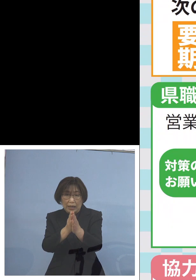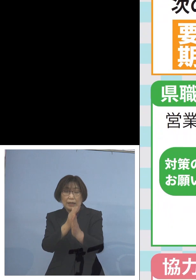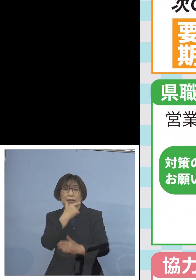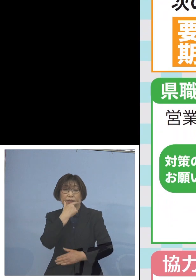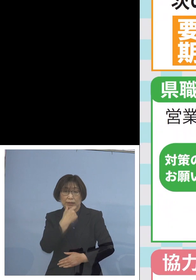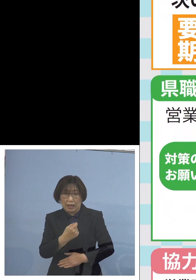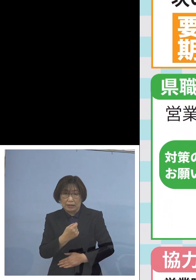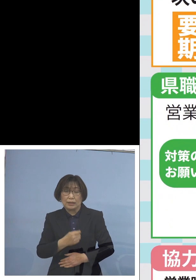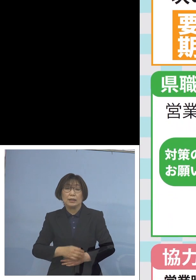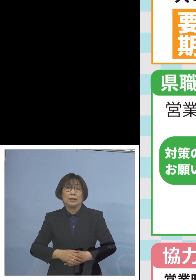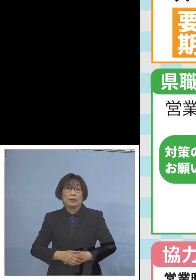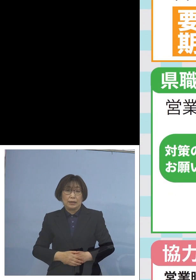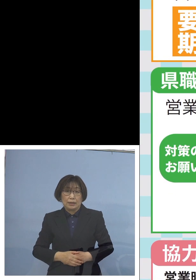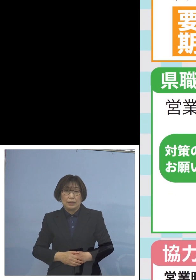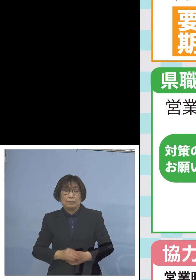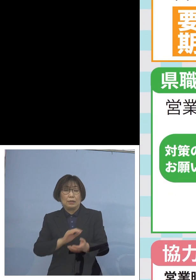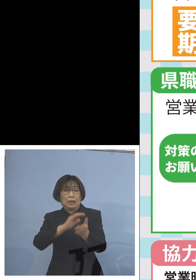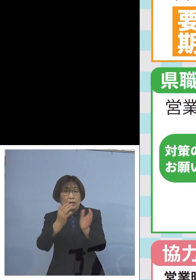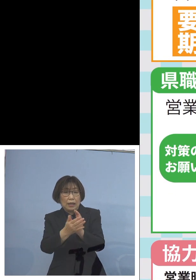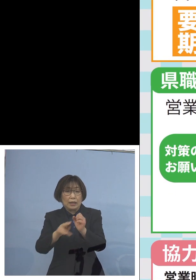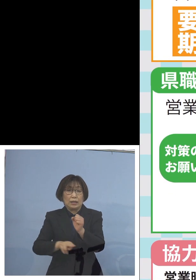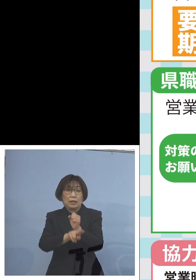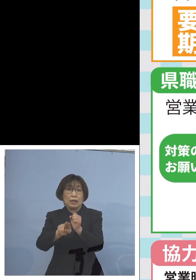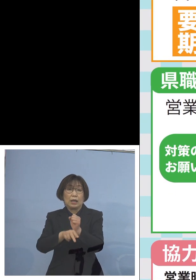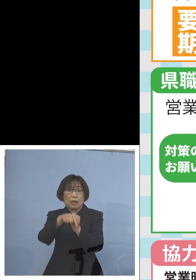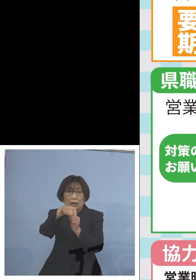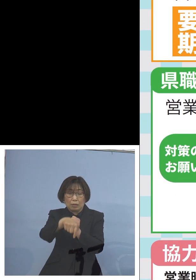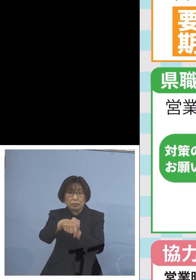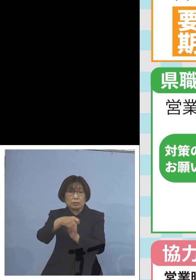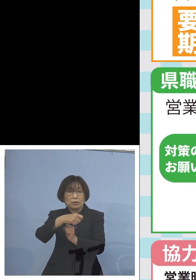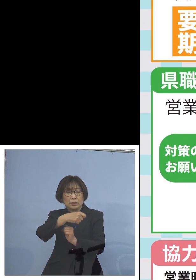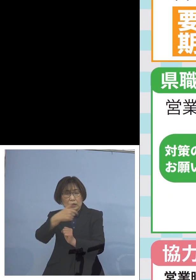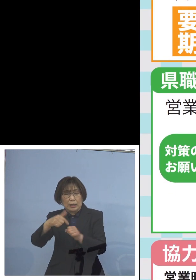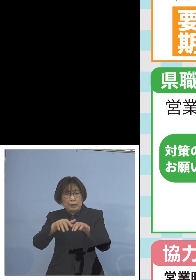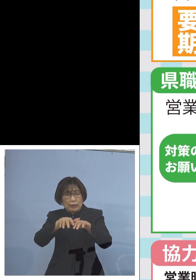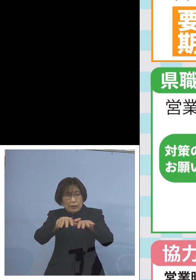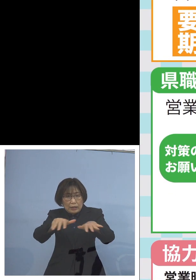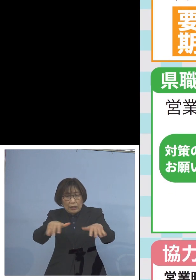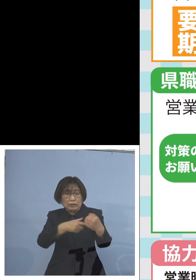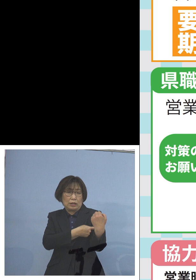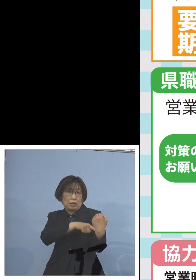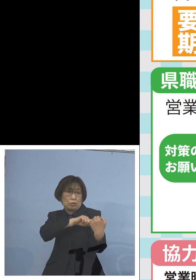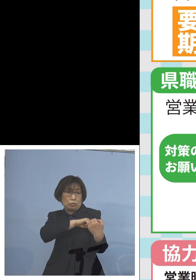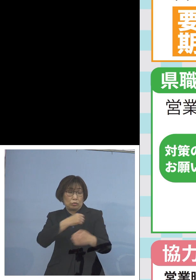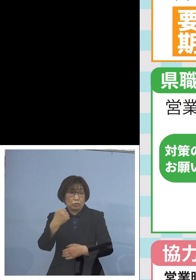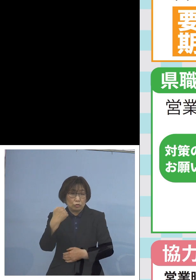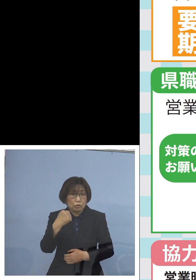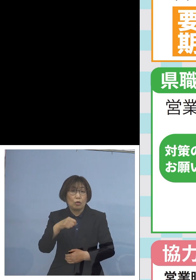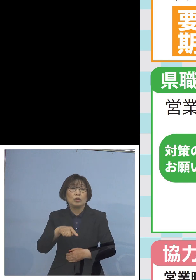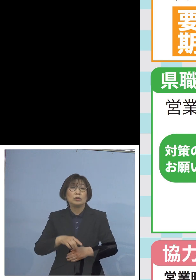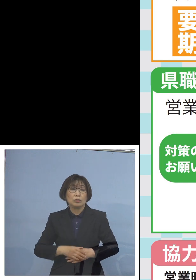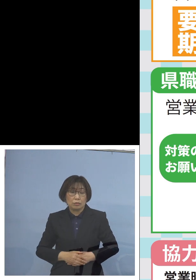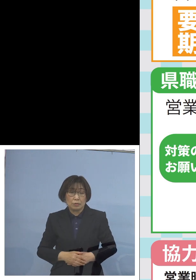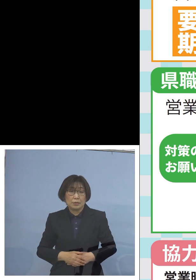やはりこの変異株 大変な感染力を持っているところでありますので